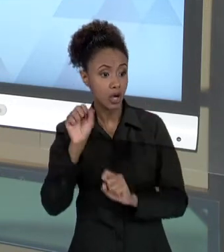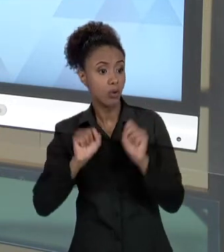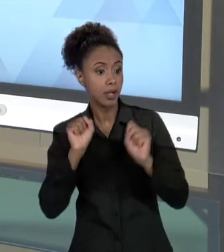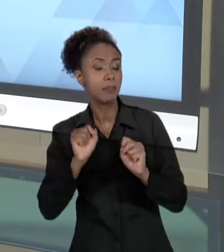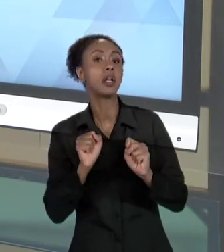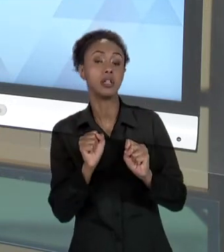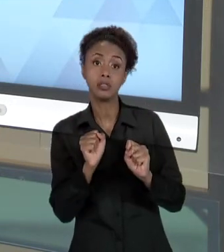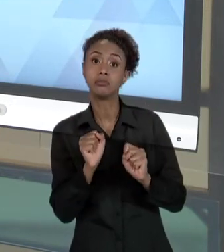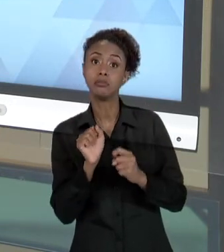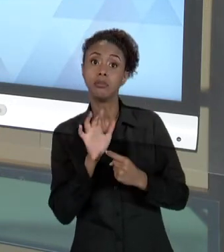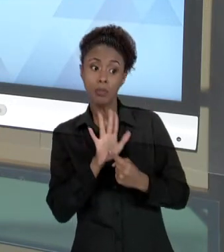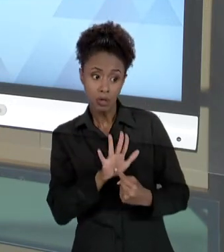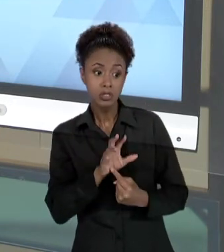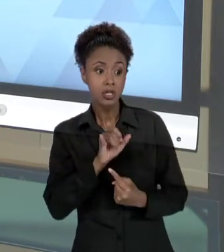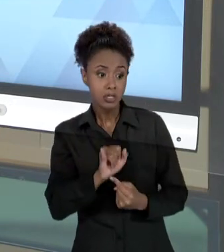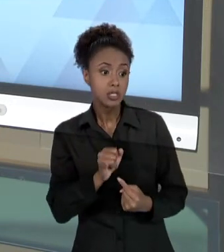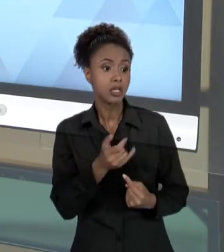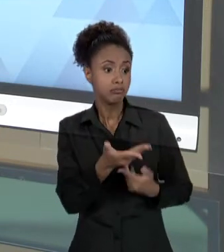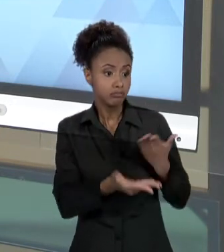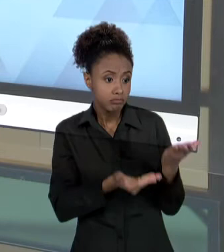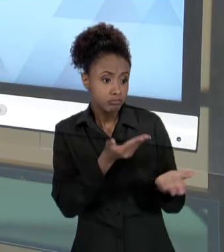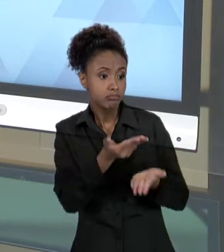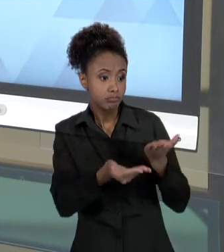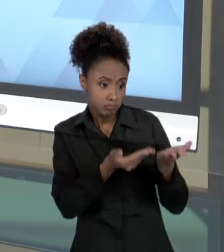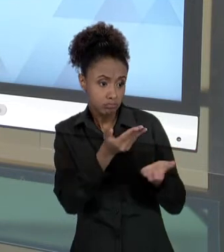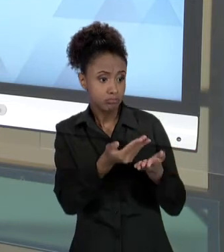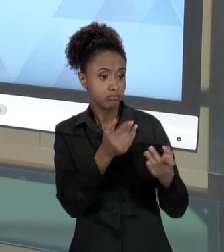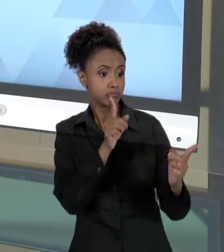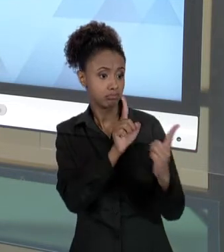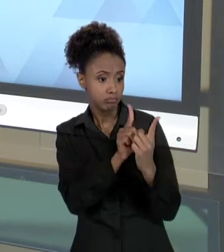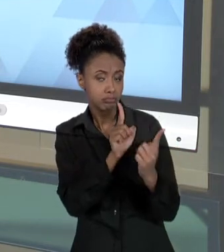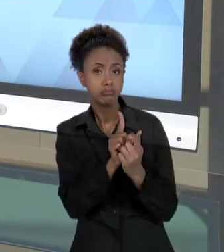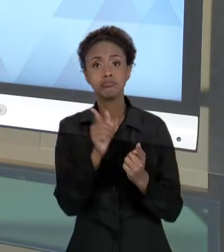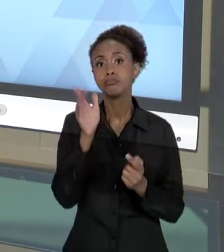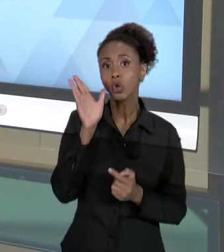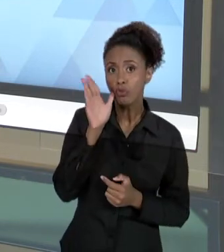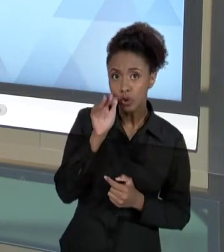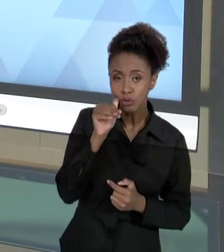COLABORADOR COM SEUS USUÁRIOS E COM A ORGANIZAÇÃO